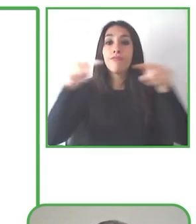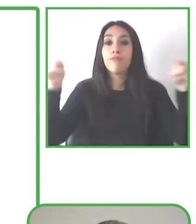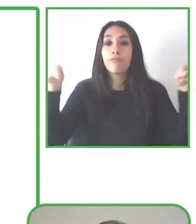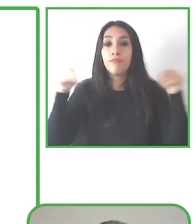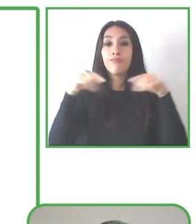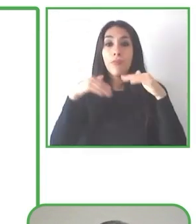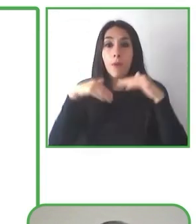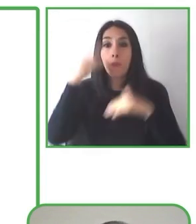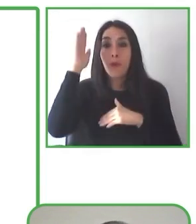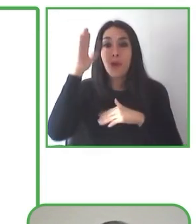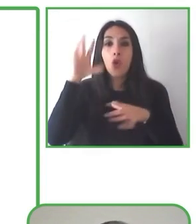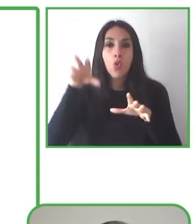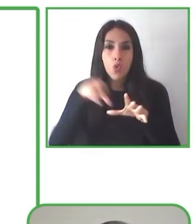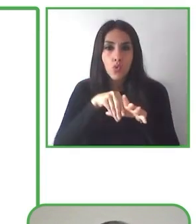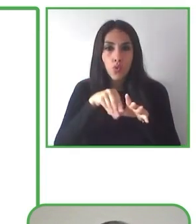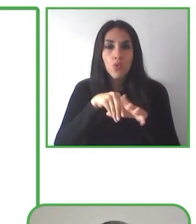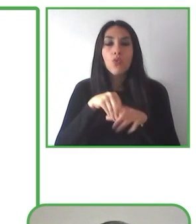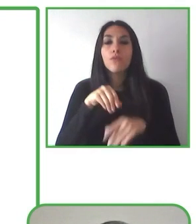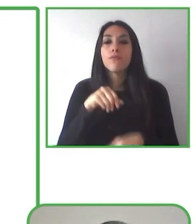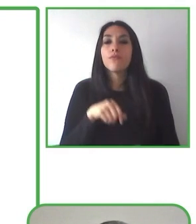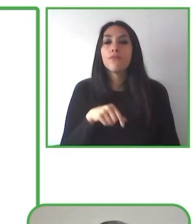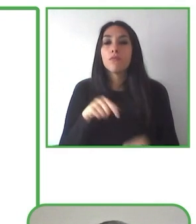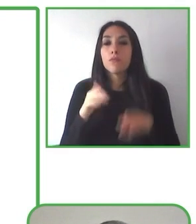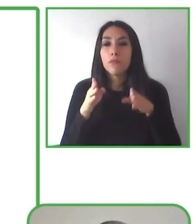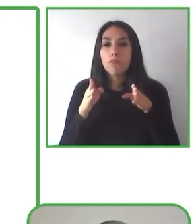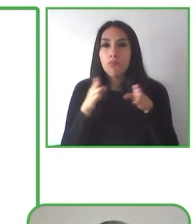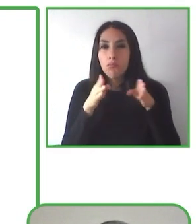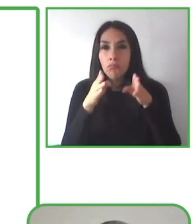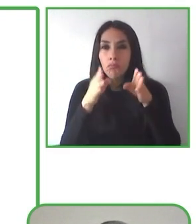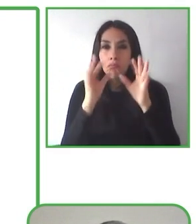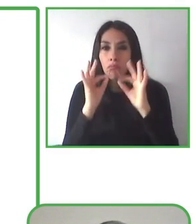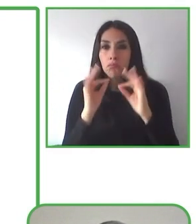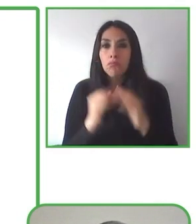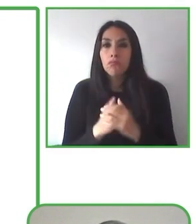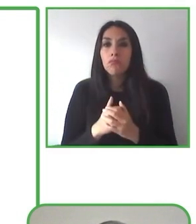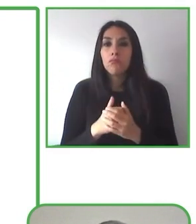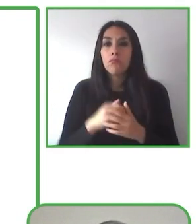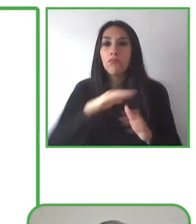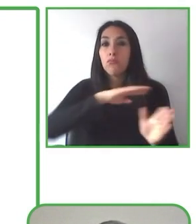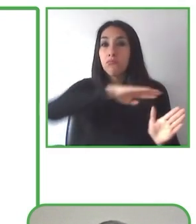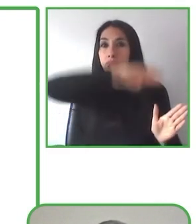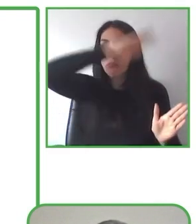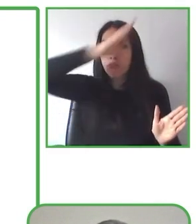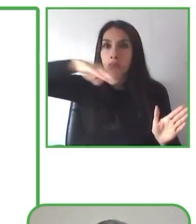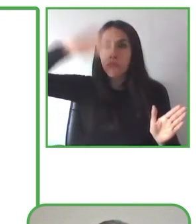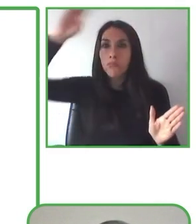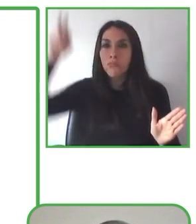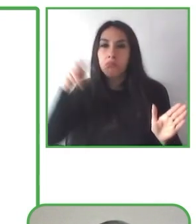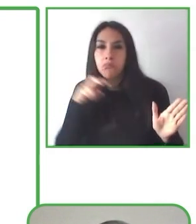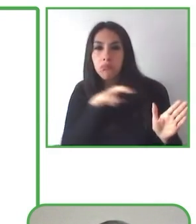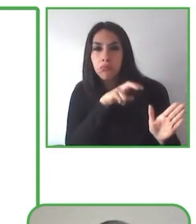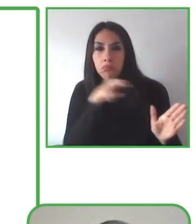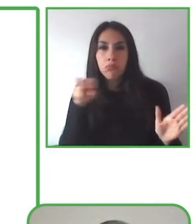Para resolver este problema, diseñamos senderismo sin límites, una experiencia de inclusión, vinculación y bienestar.